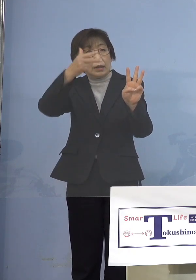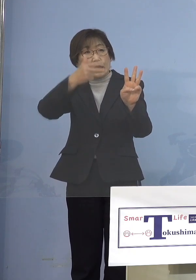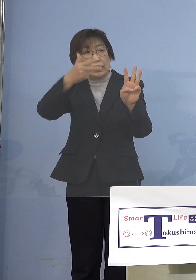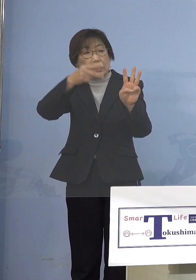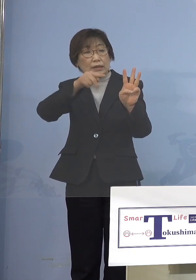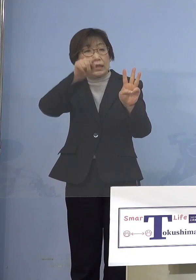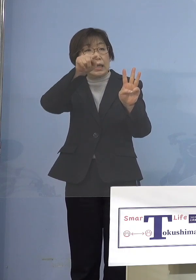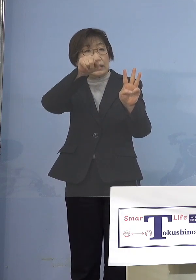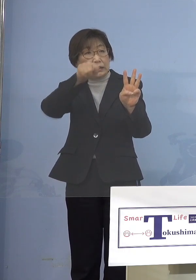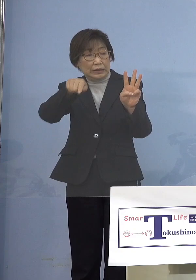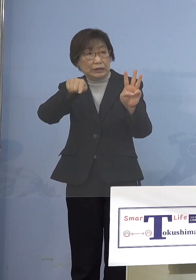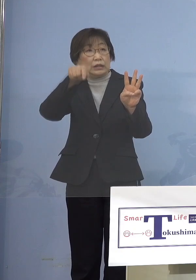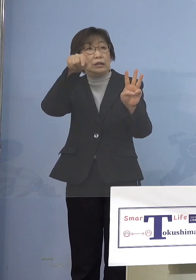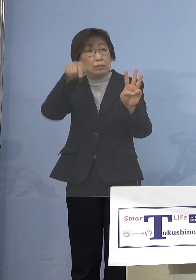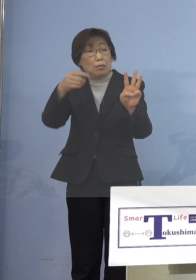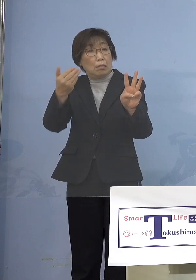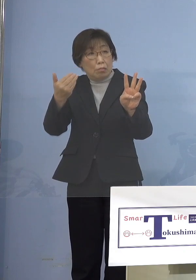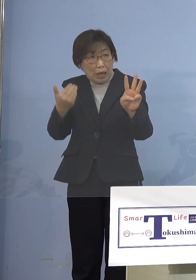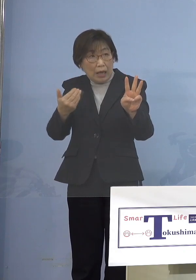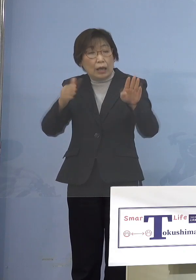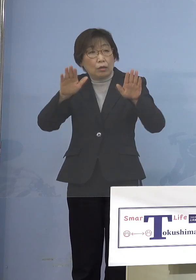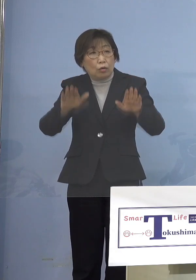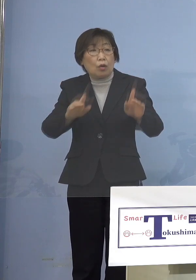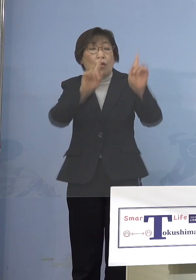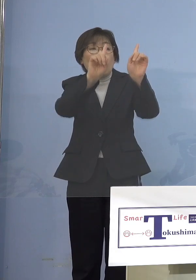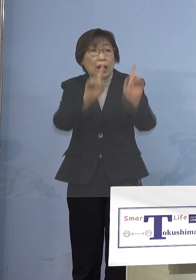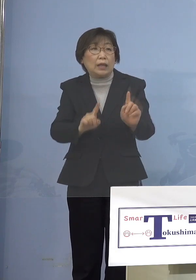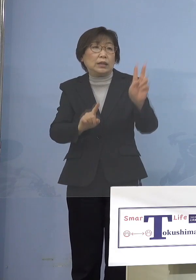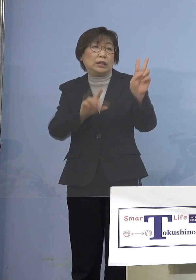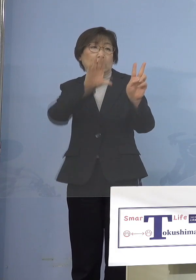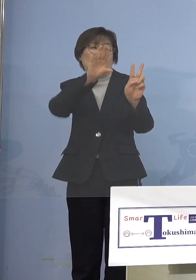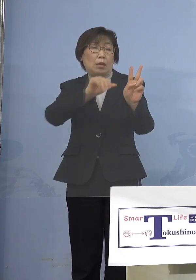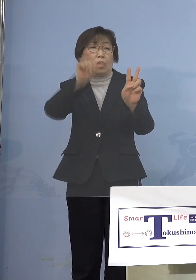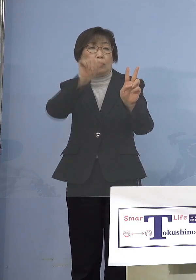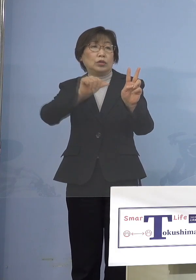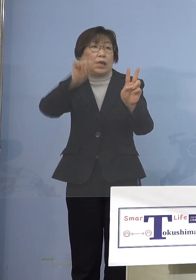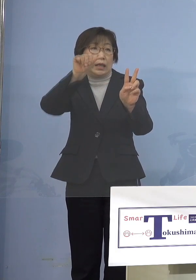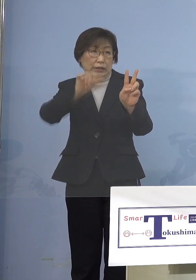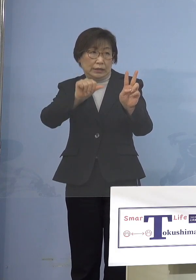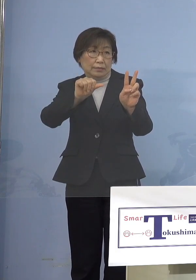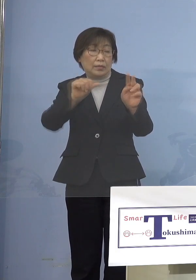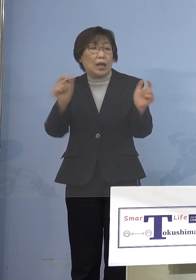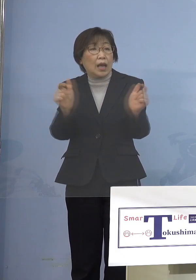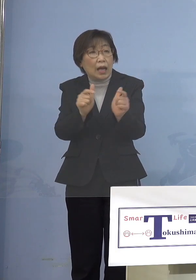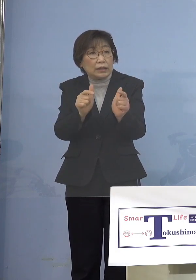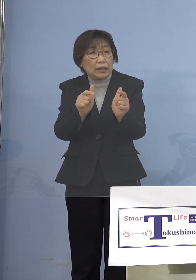今回2万5,000人にして開催すると でも開催することが決定になったんですね